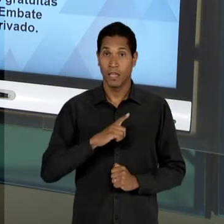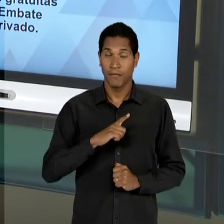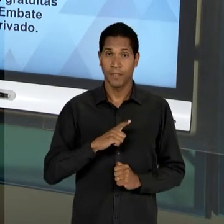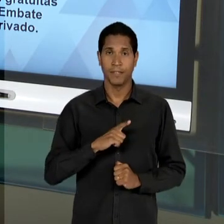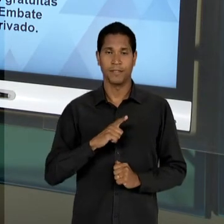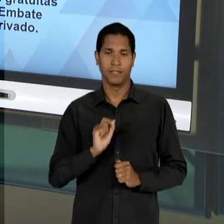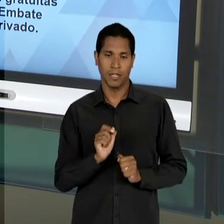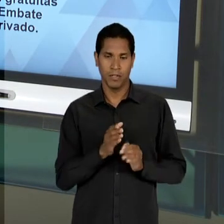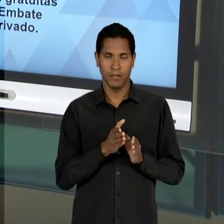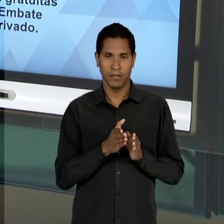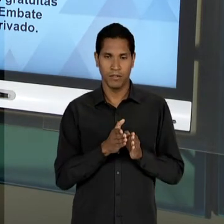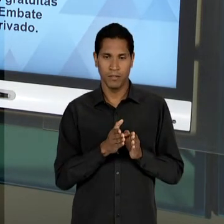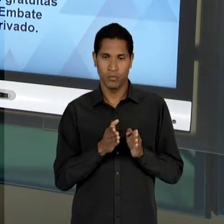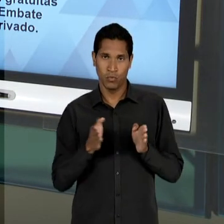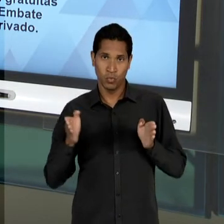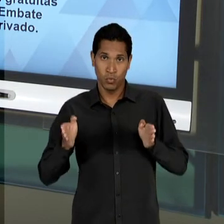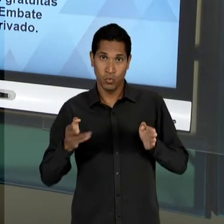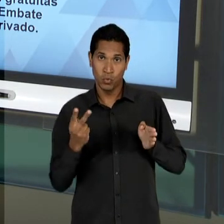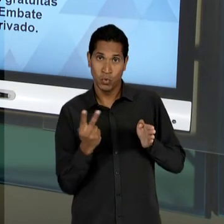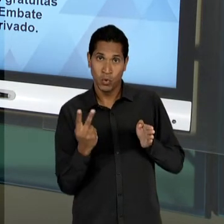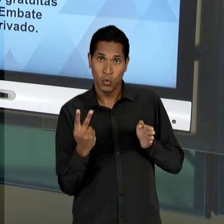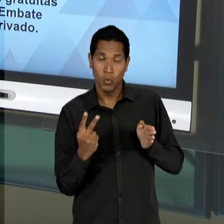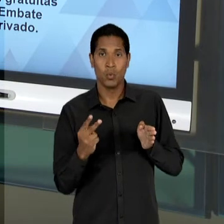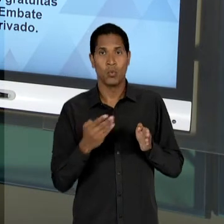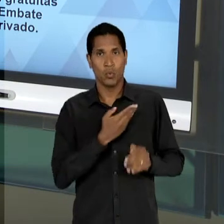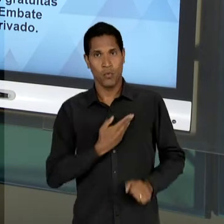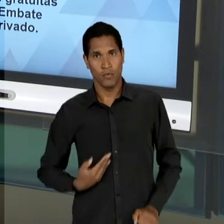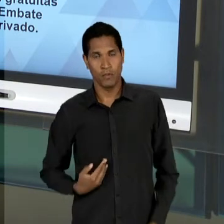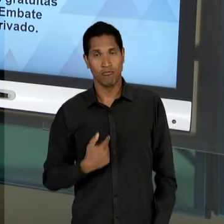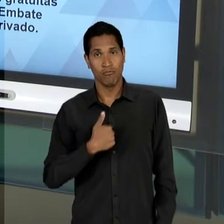PERDÃO, DO SEGUNDO GOVERNO GETÚLIO, DE 51 ATÉ 54,